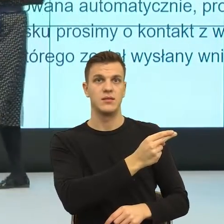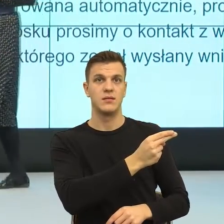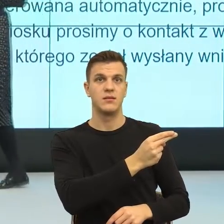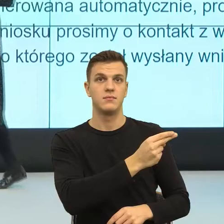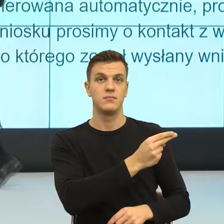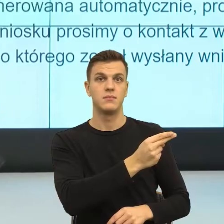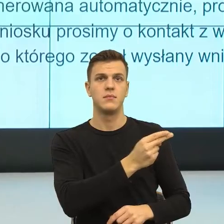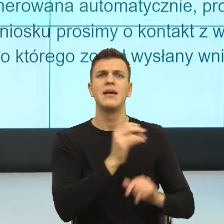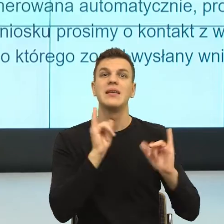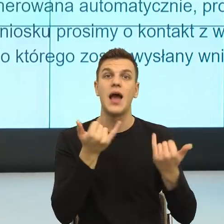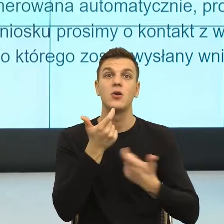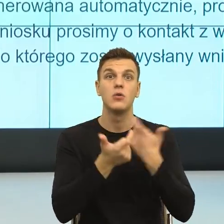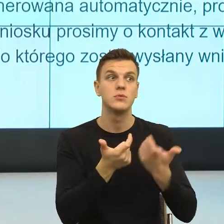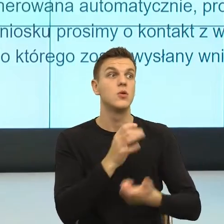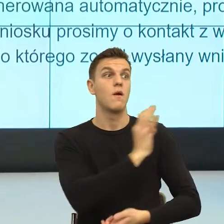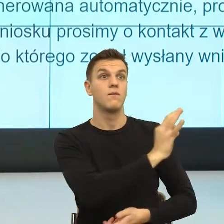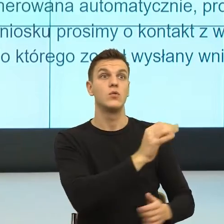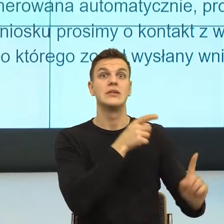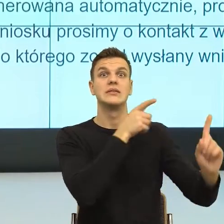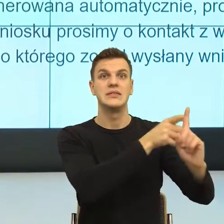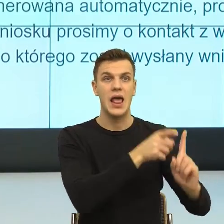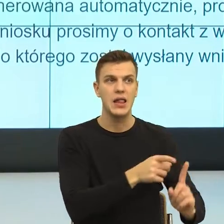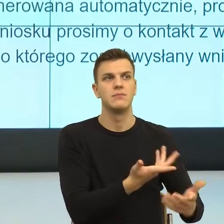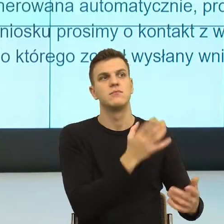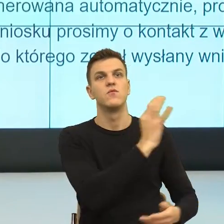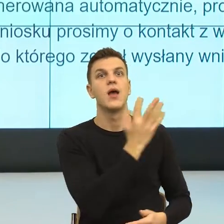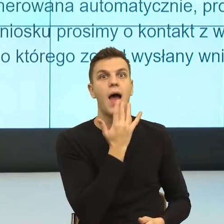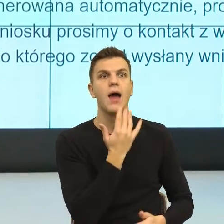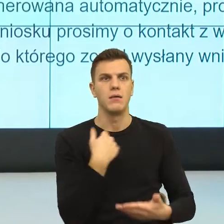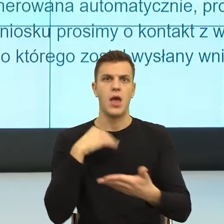Kiedy ja nazywam cudze intencje, a spokojnie da się to zrobić w pismach urzędowych,